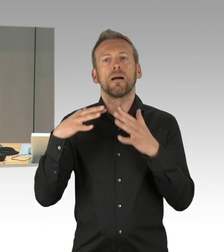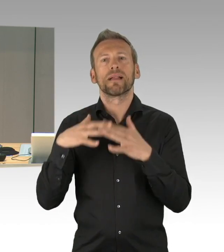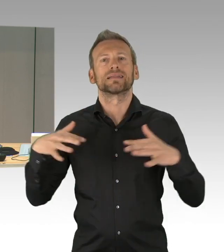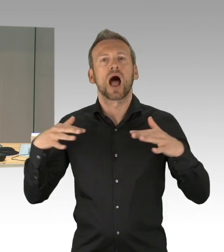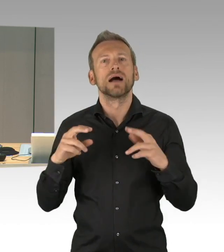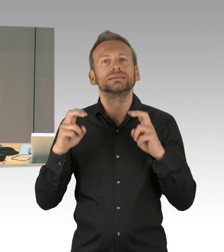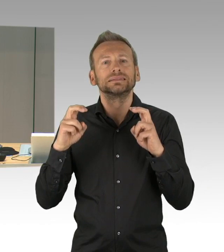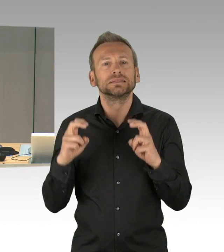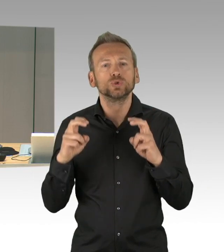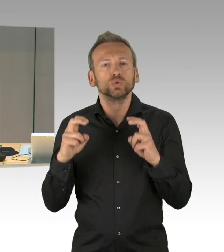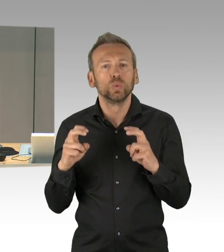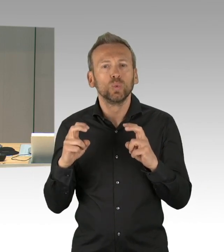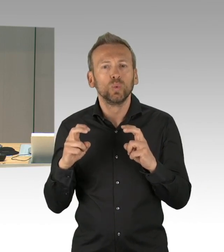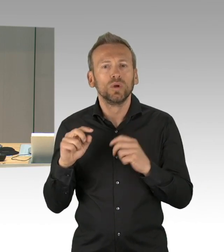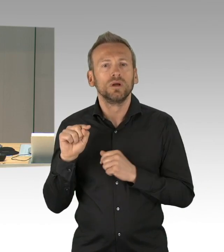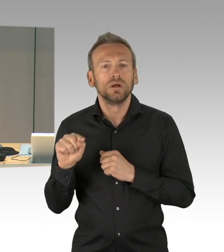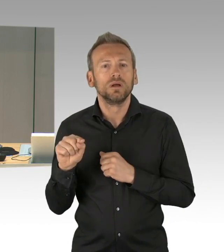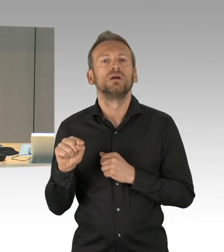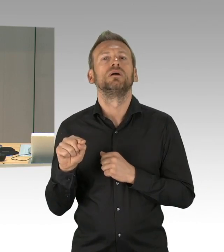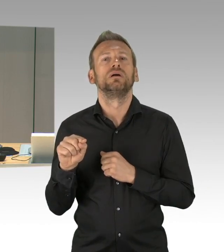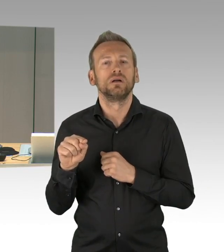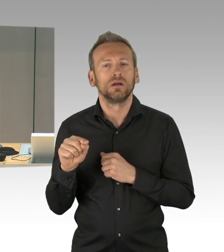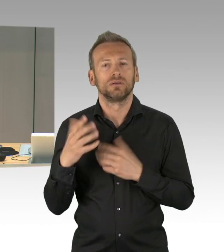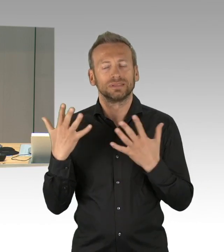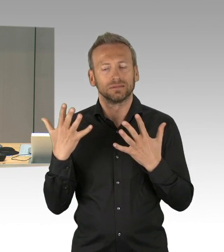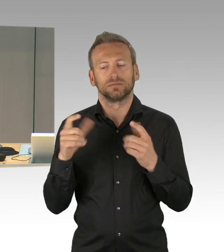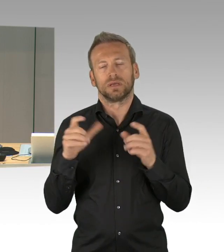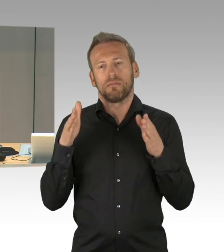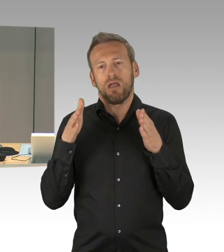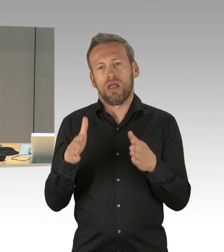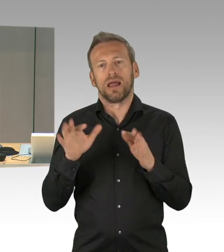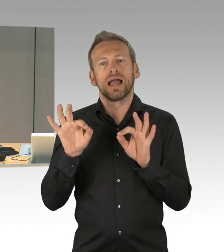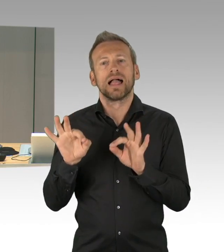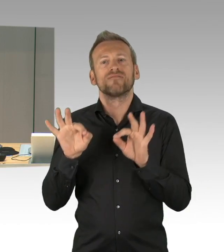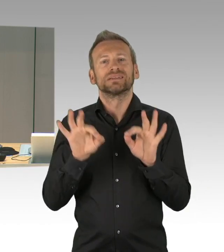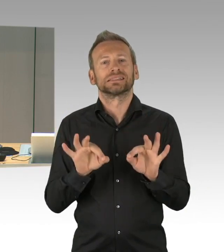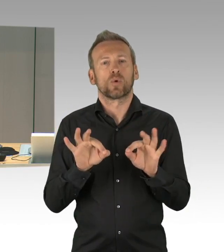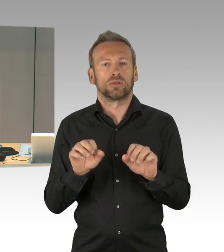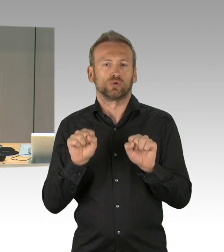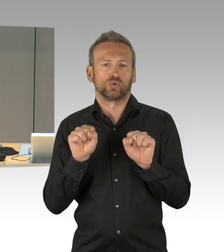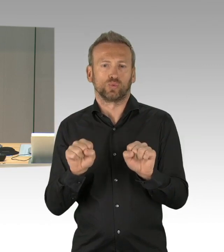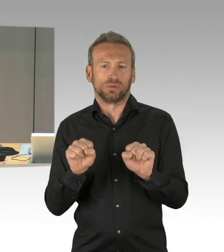die übrigen Tagesordnungspunkte werden nur geschäftlich abgewickelt. Die Fraktionen haben sich gemäß eines Antrags